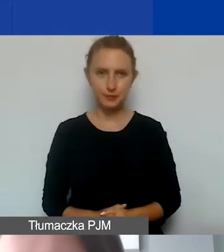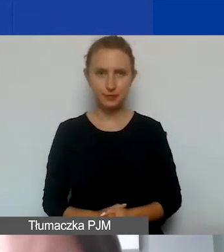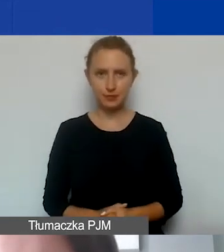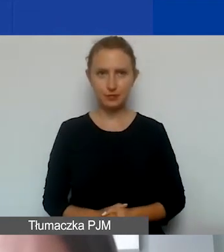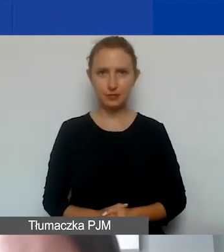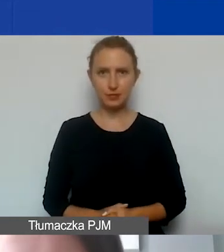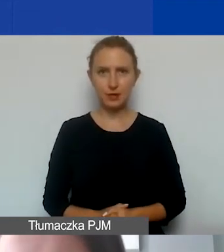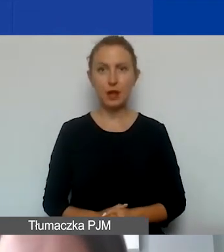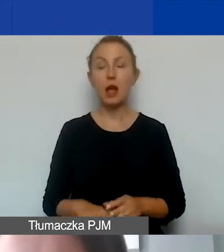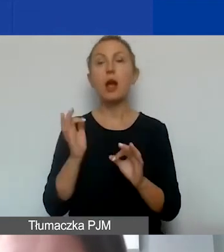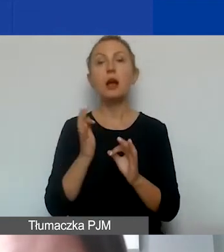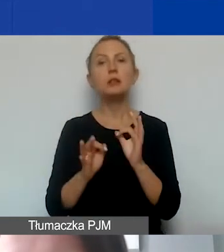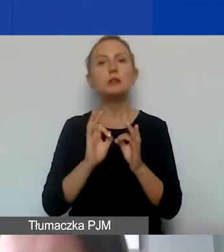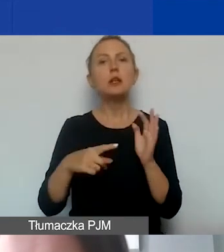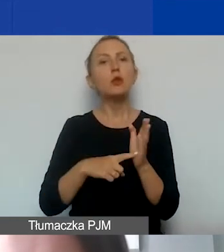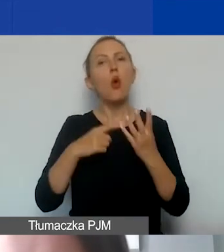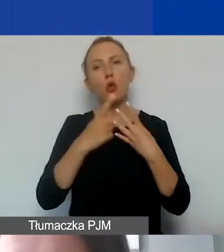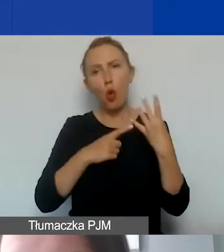O szczegółach dotyczących rozliczeń i amortyzacji